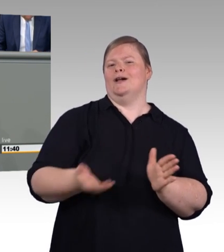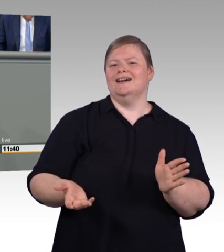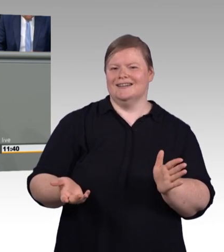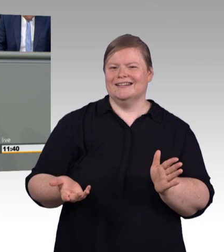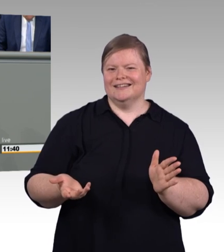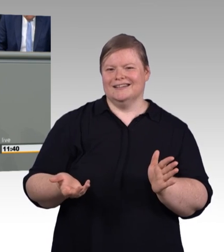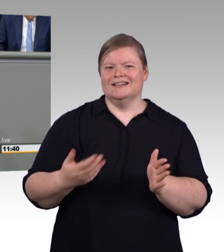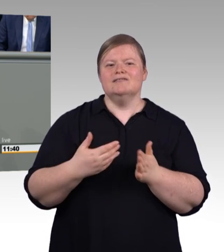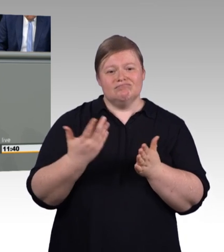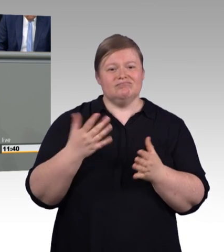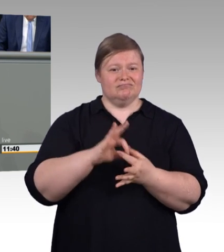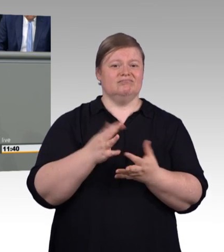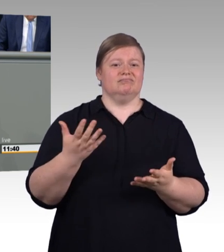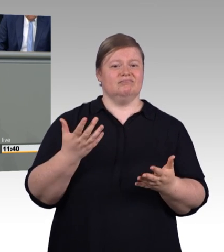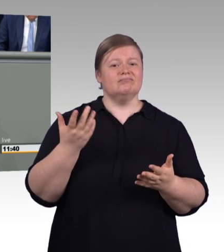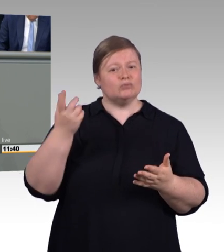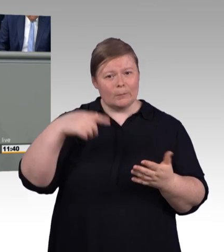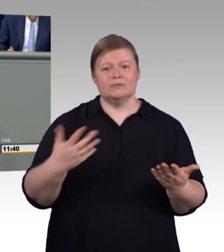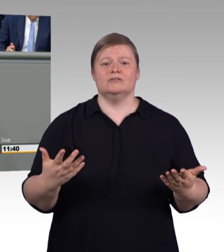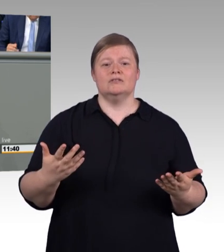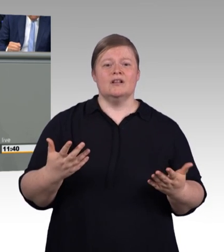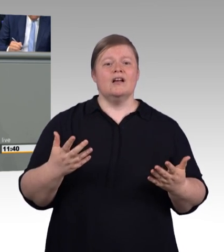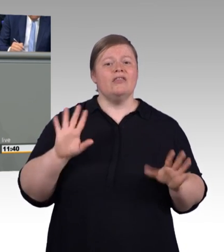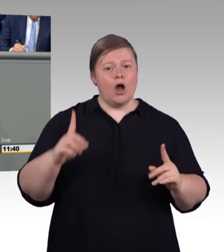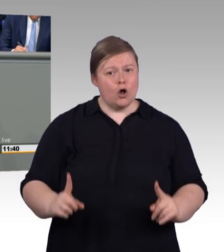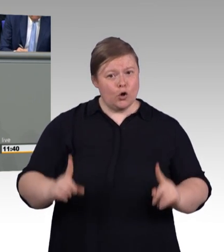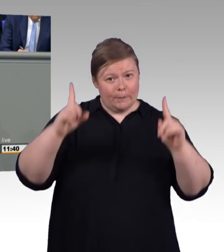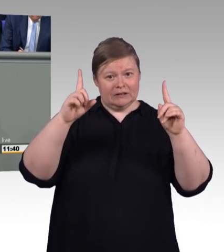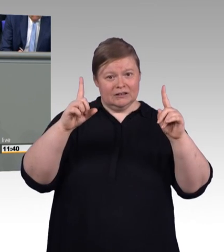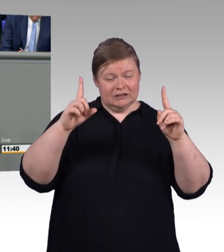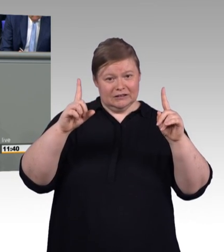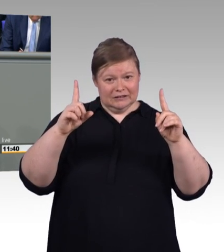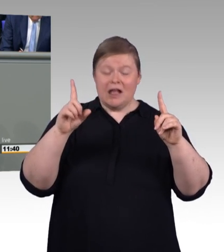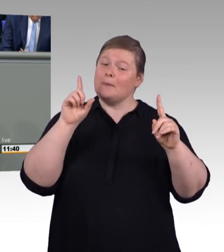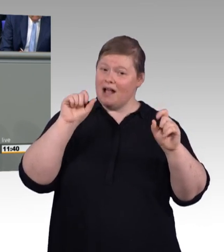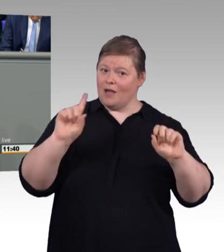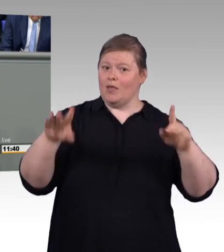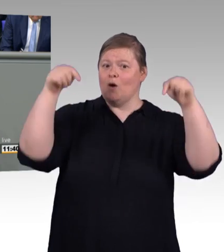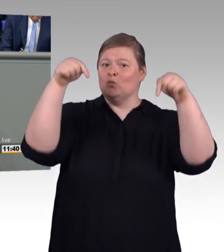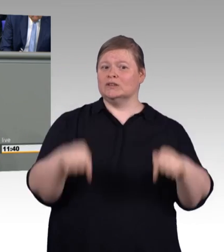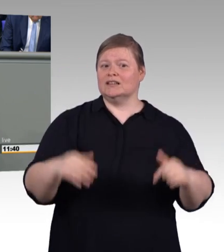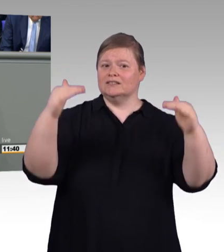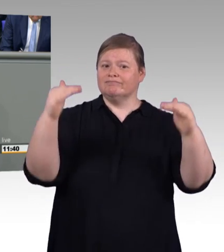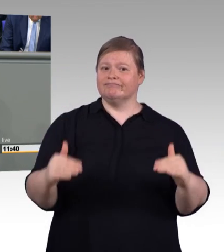Also dass man eine Mindestvergütung nach oben hin überschreiten kann, das verstehe ich ja noch.